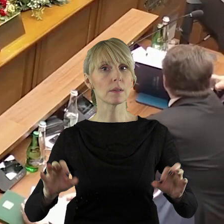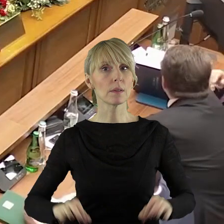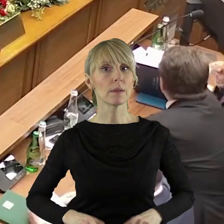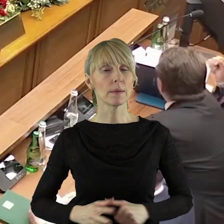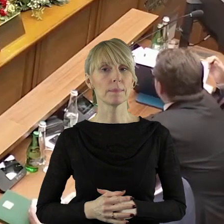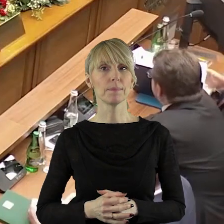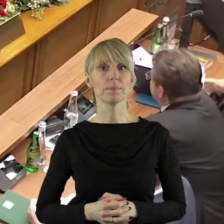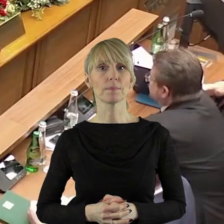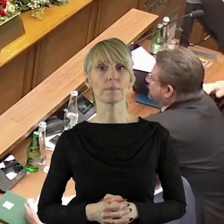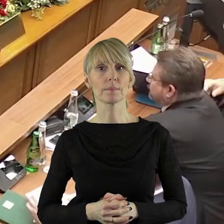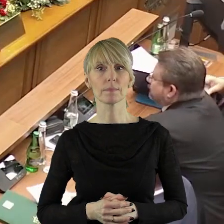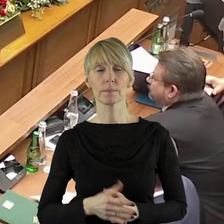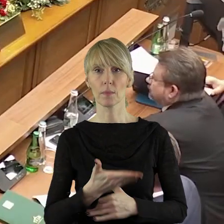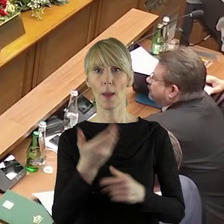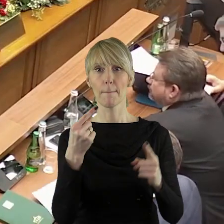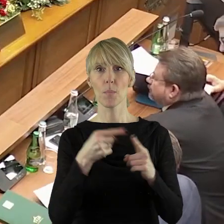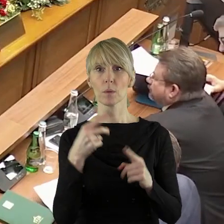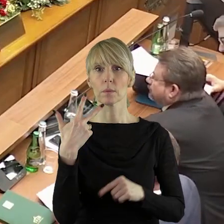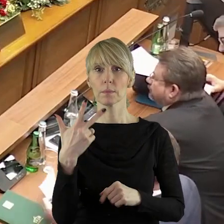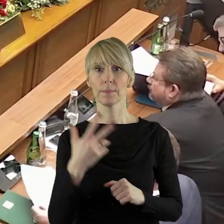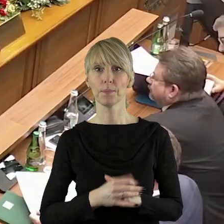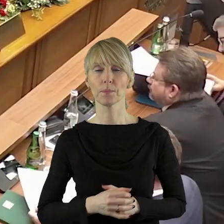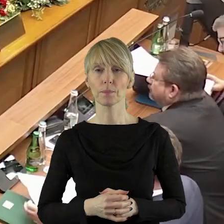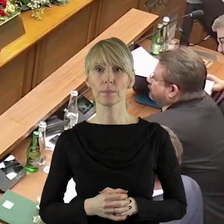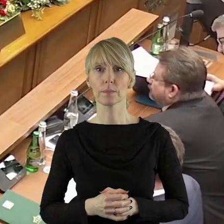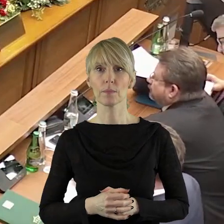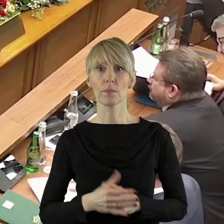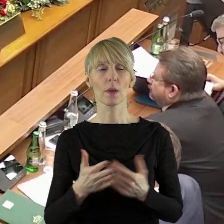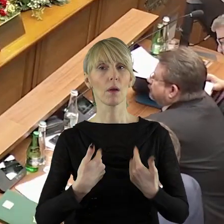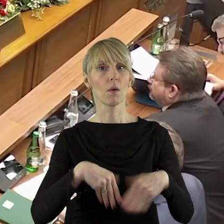Szanowni Państwo! Przechodzimy zatem do punktu 3.